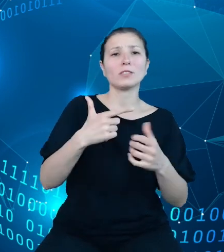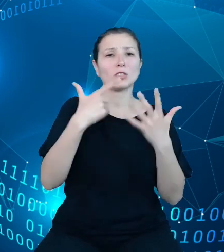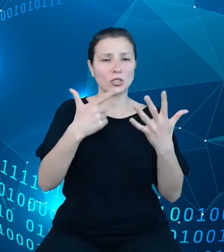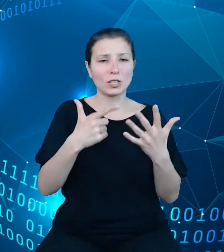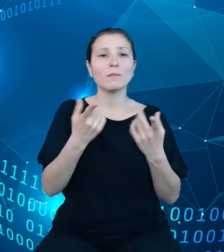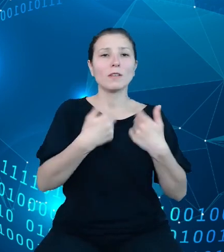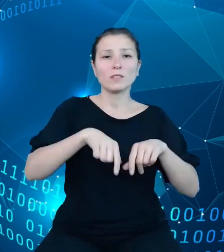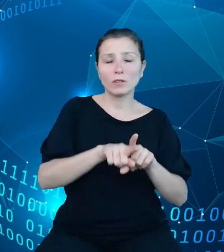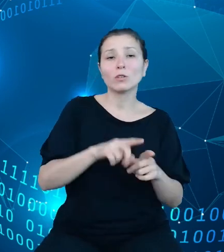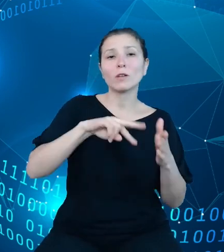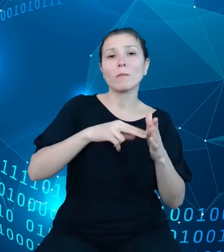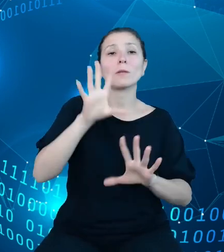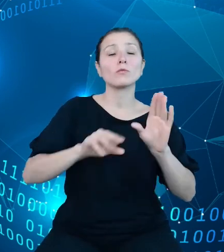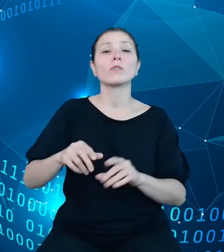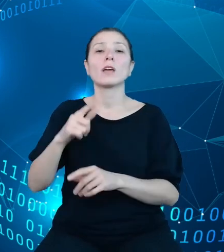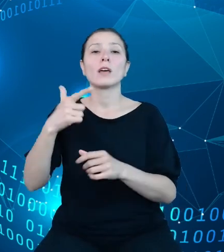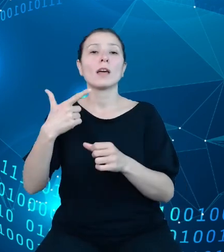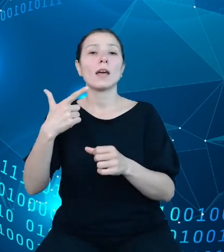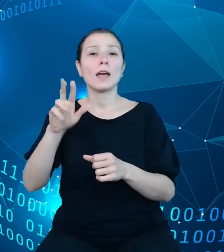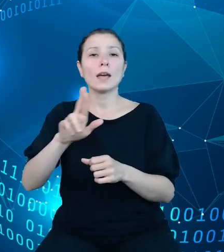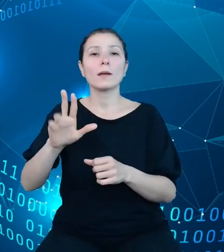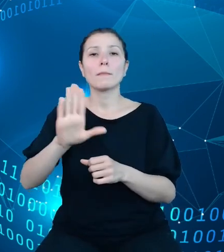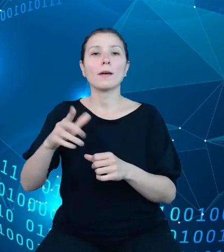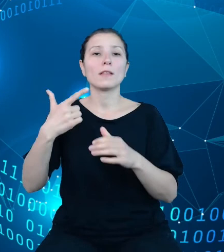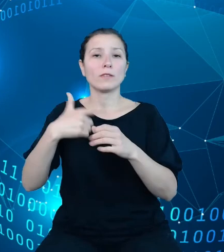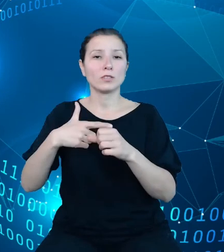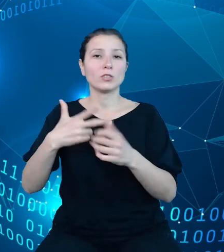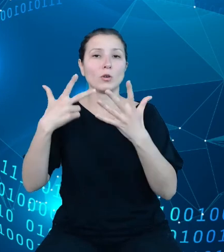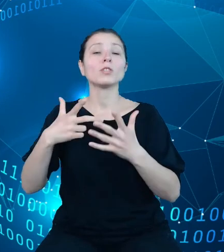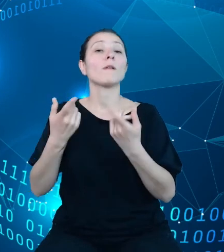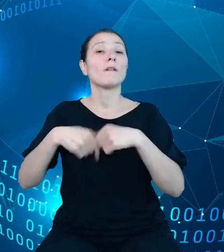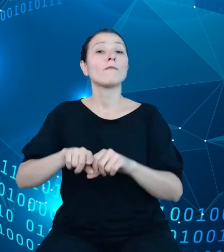z wykonania planu wydatków budżetu państwa. Dane z tych sprawozdań są